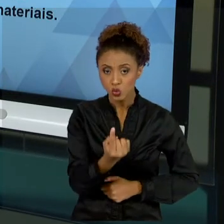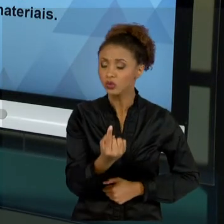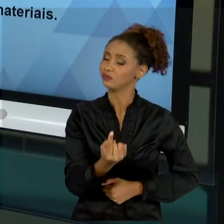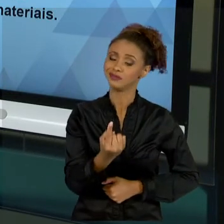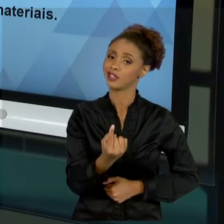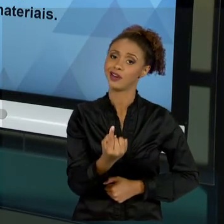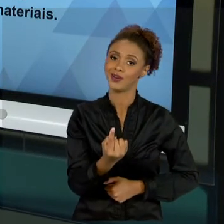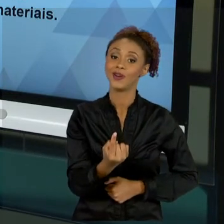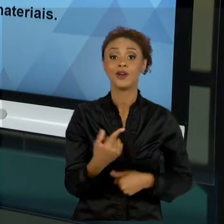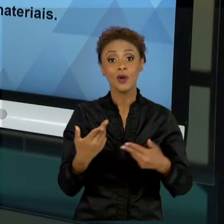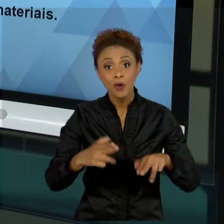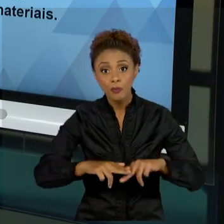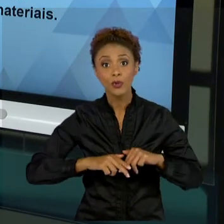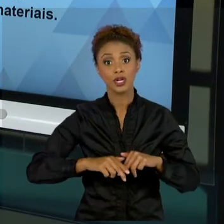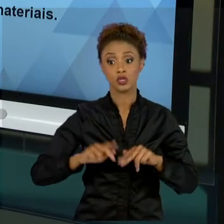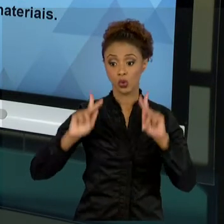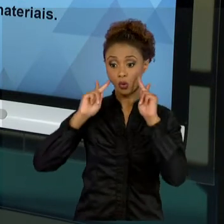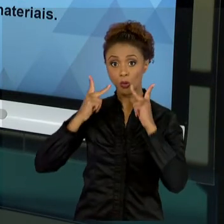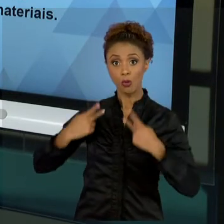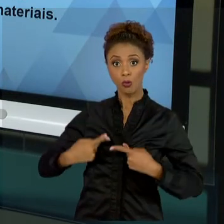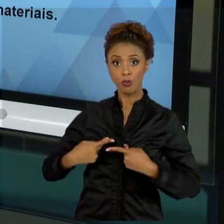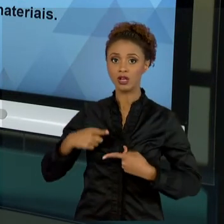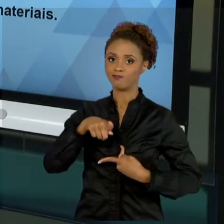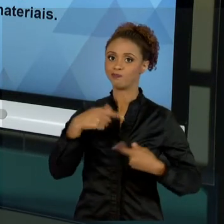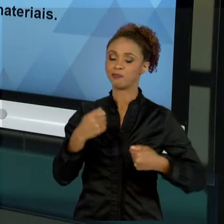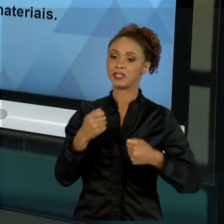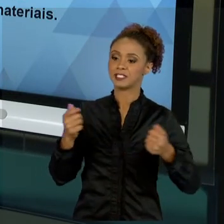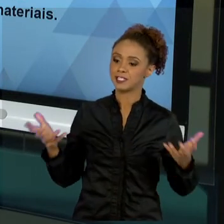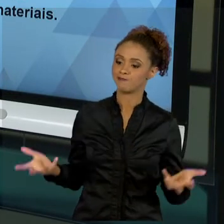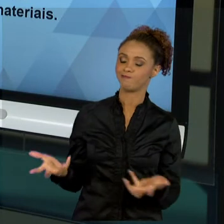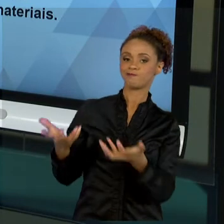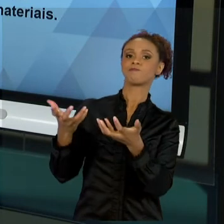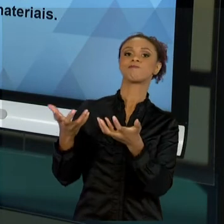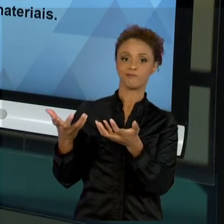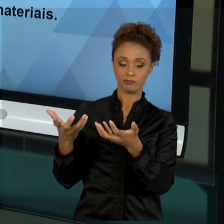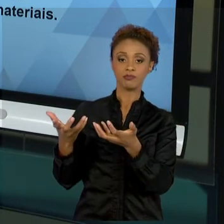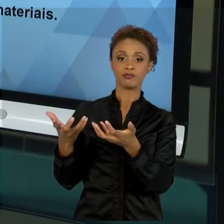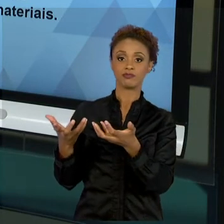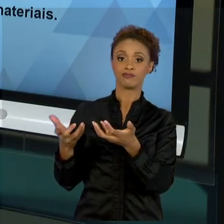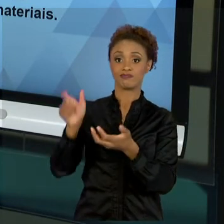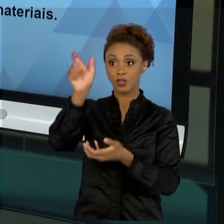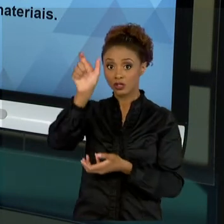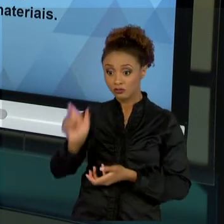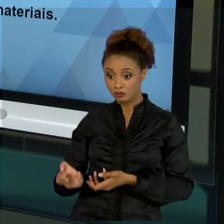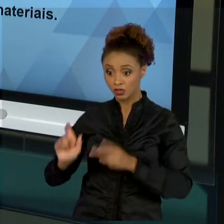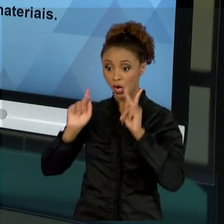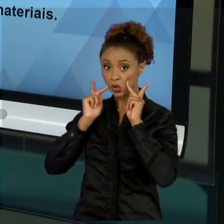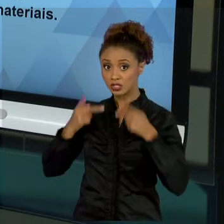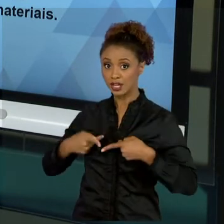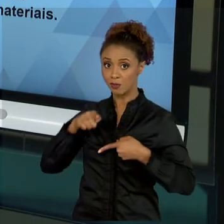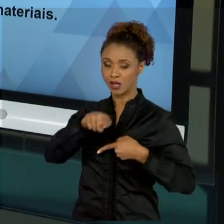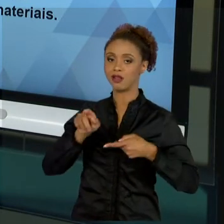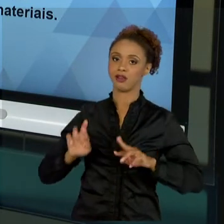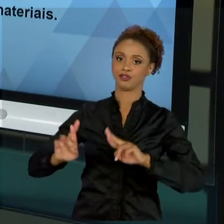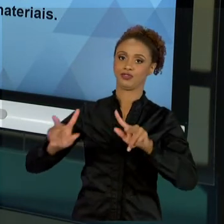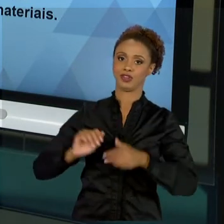VALORIZADO. A DIFERENÇA ESTÁ NO SER HUMANO, NÃO NO PROCESSO SIMPLESMENTE BUROCRATIZADO EM OUTRAS